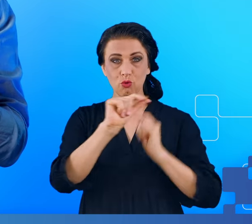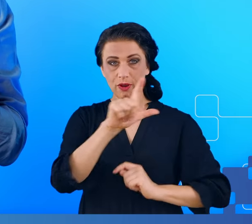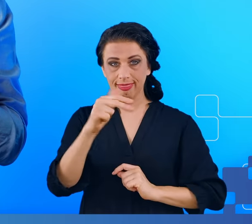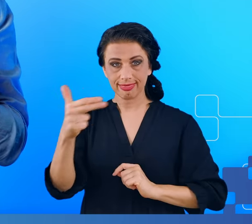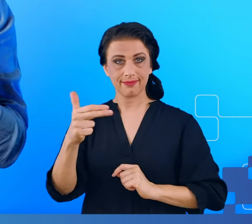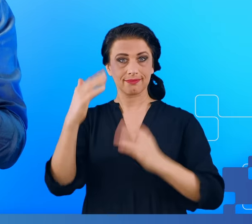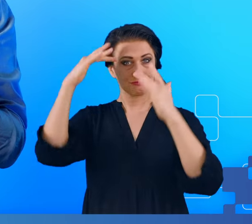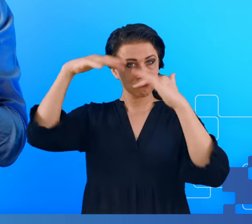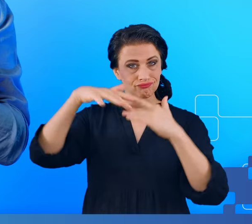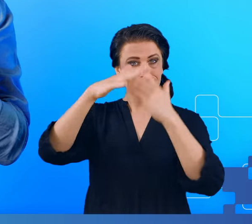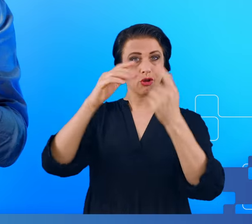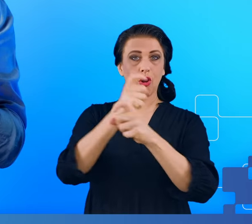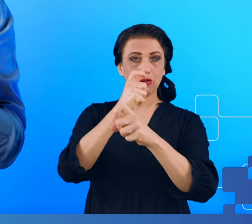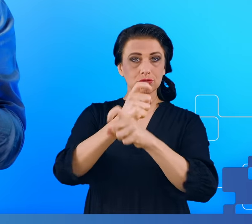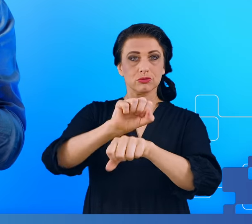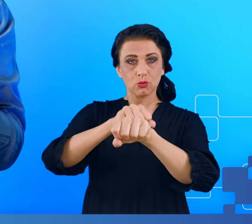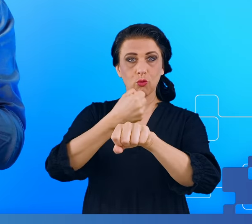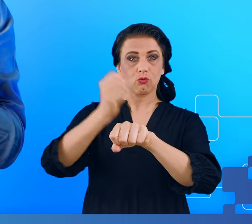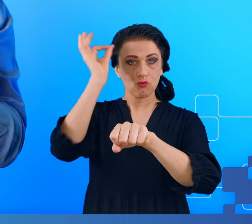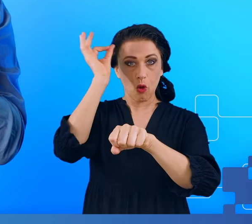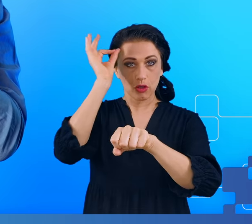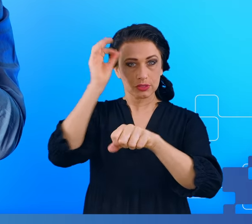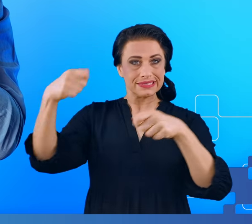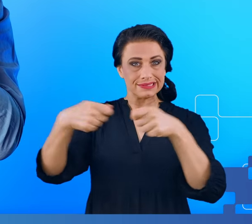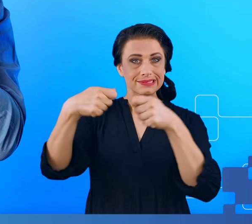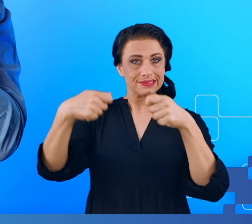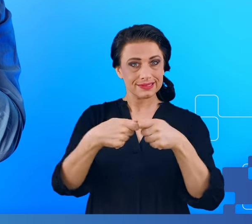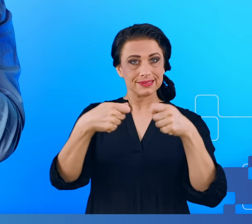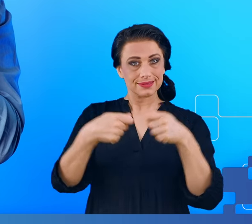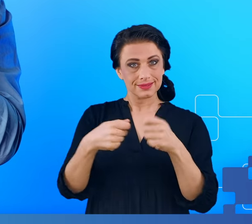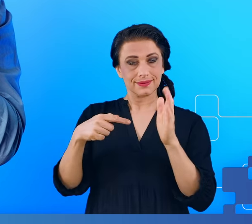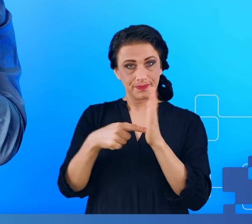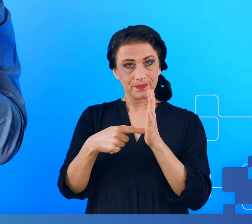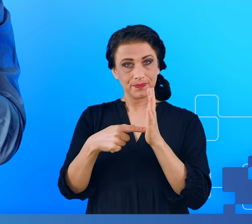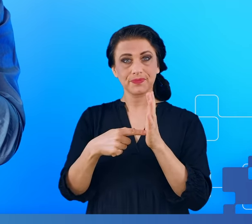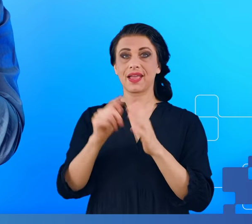kości czaszki, skóra, włosy i dopiero wtedy możemy podsłuchiwać to, co